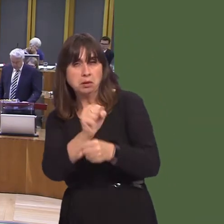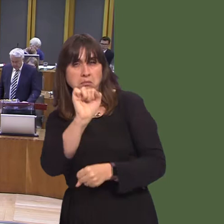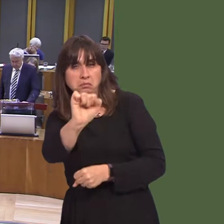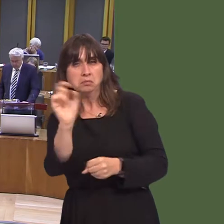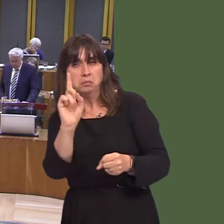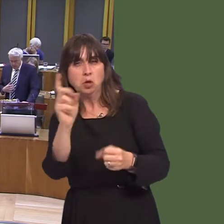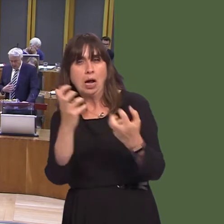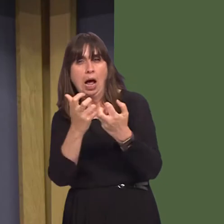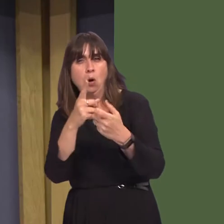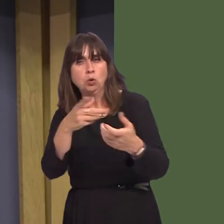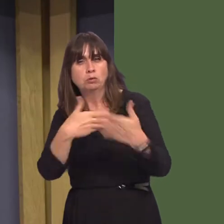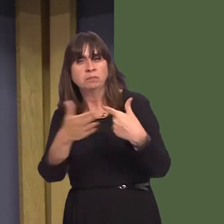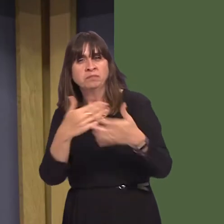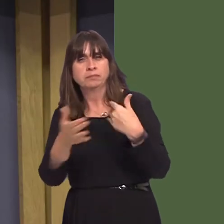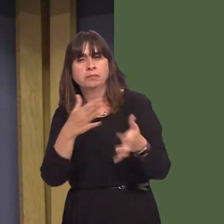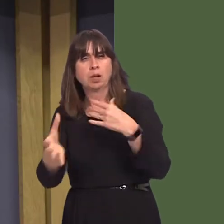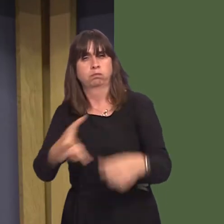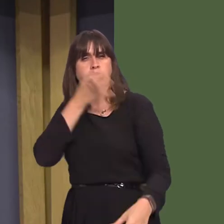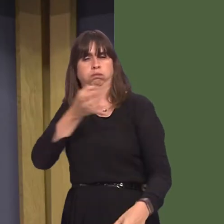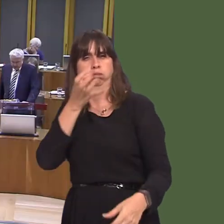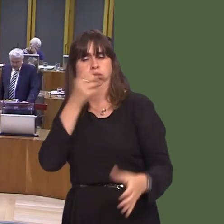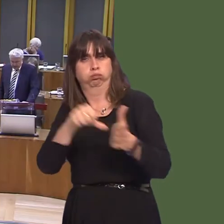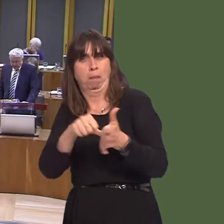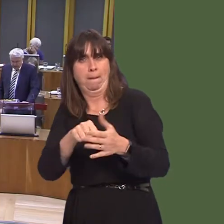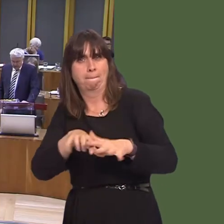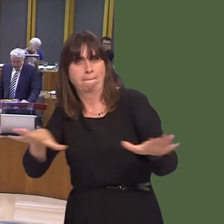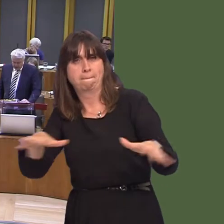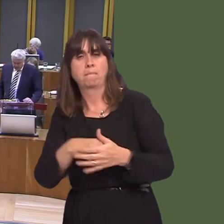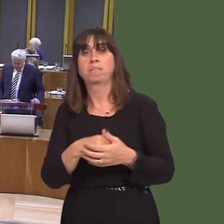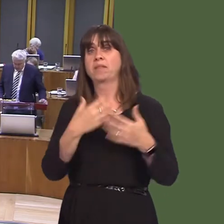Carwyn Jones AM: We are investing almost £50 million a year in our substance misuse agenda